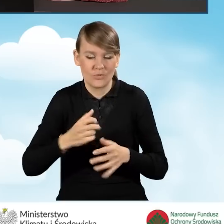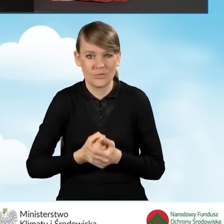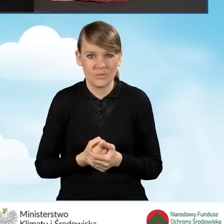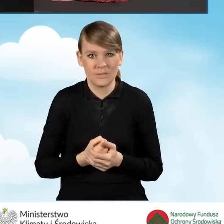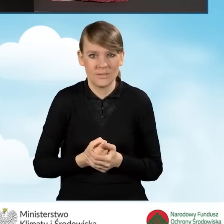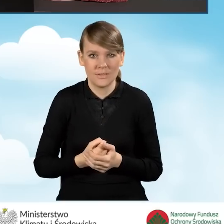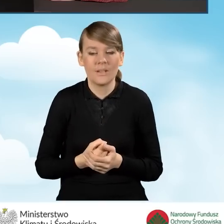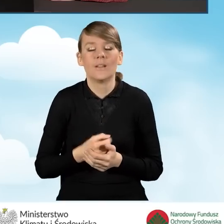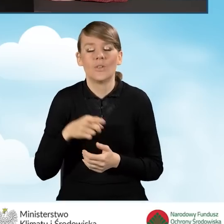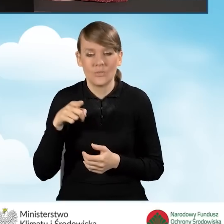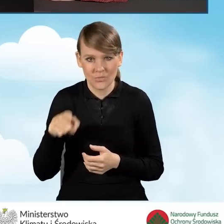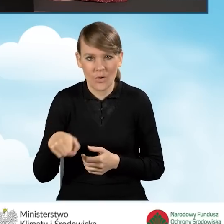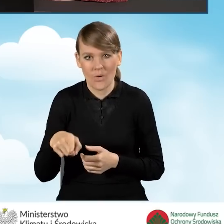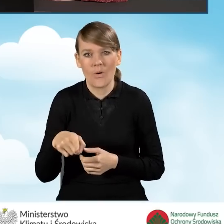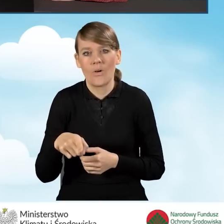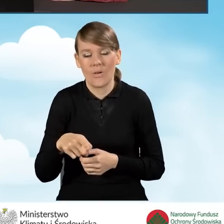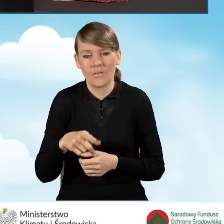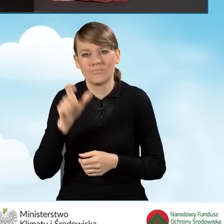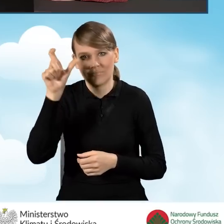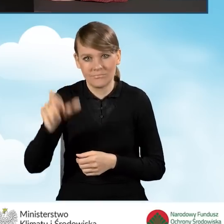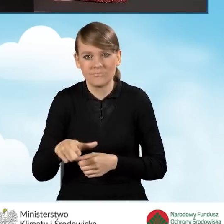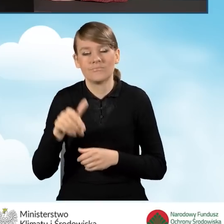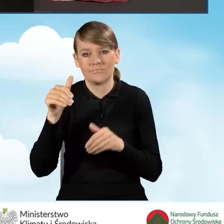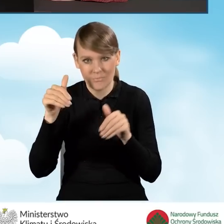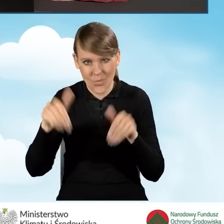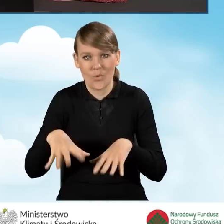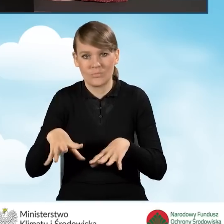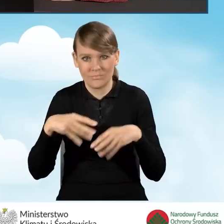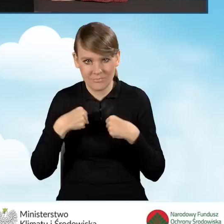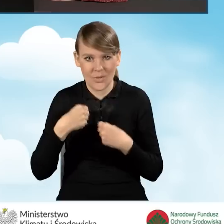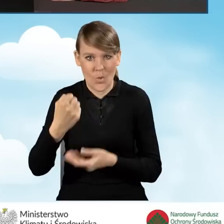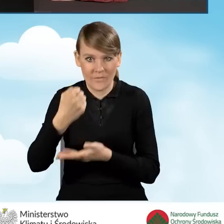który kwalifikuje beneficjenta do dofinansowania.